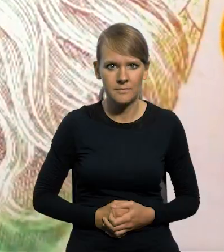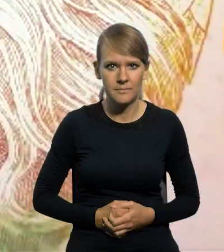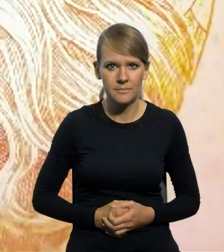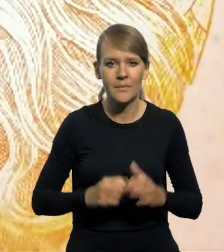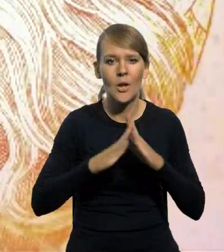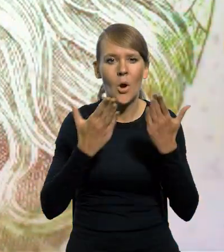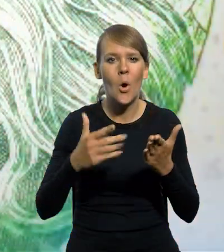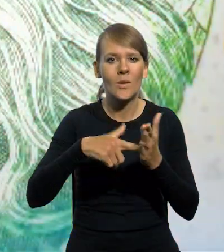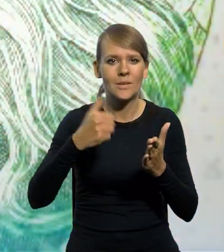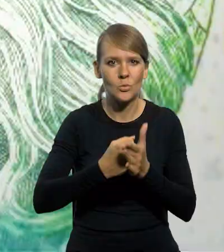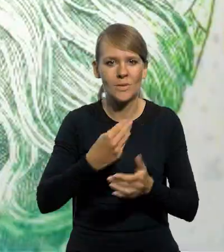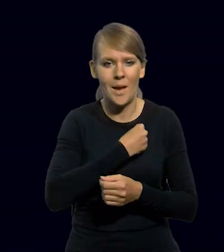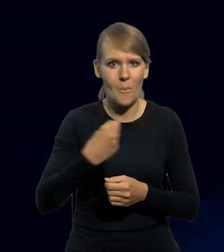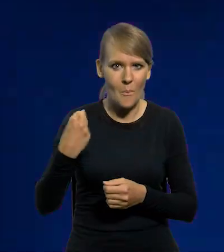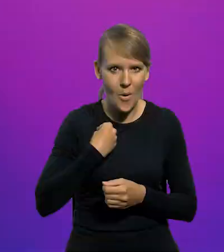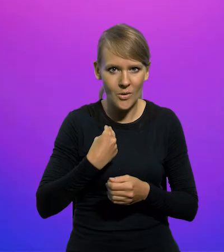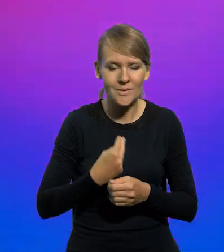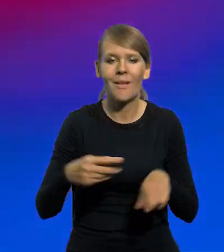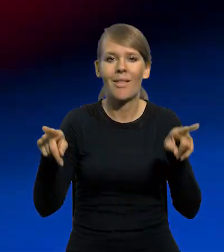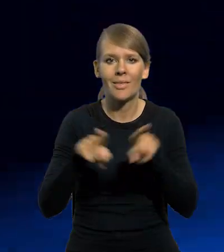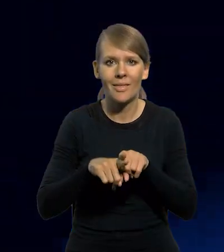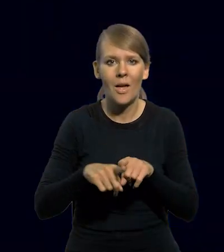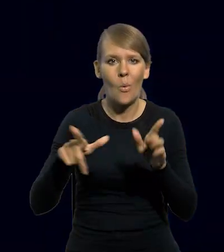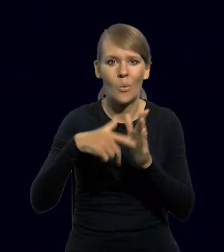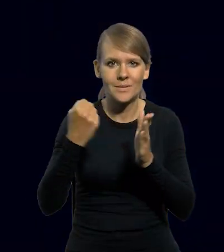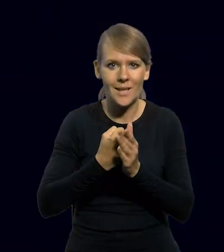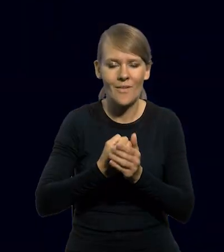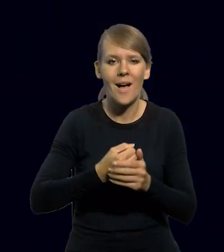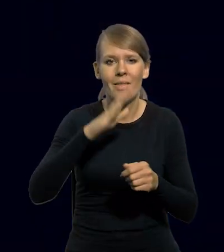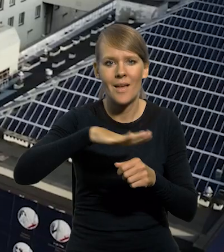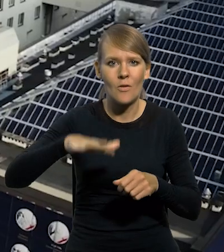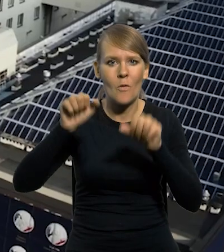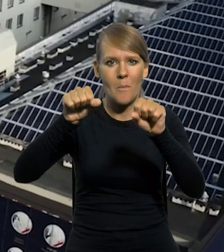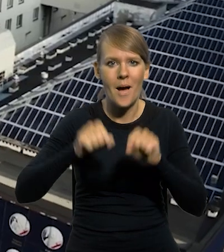Zgodnie z Konstytucją Rzeczypospolitej Polskiej, a także z ustawą o Narodowym Banku Polskim